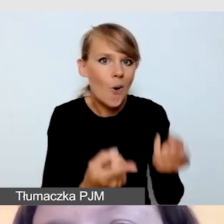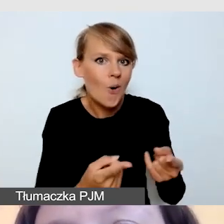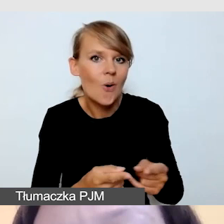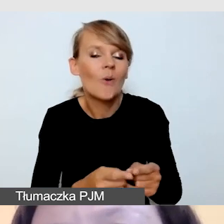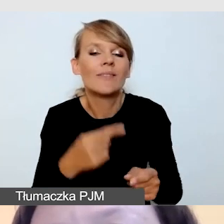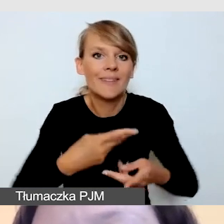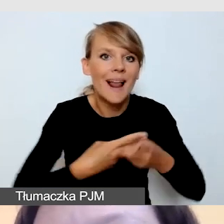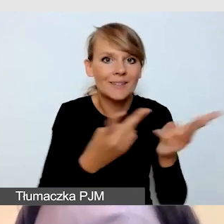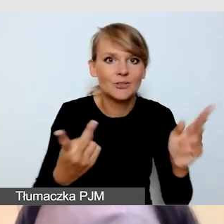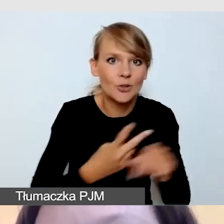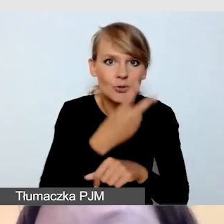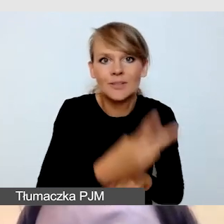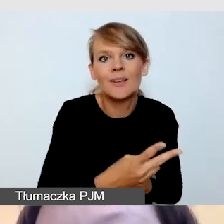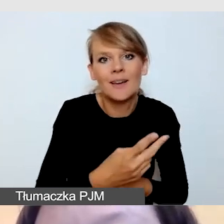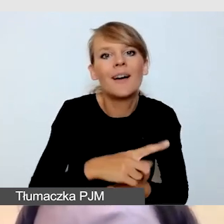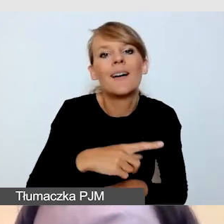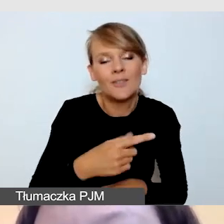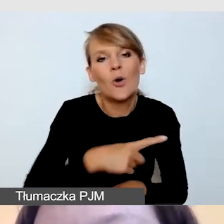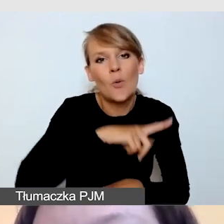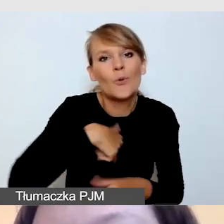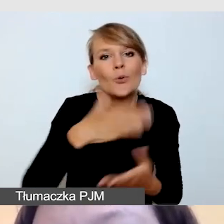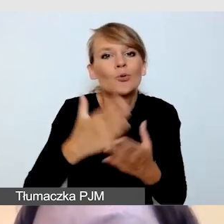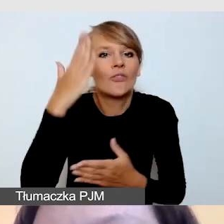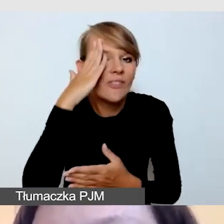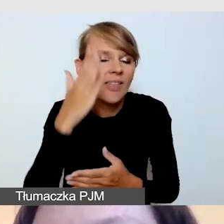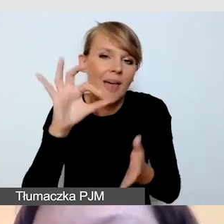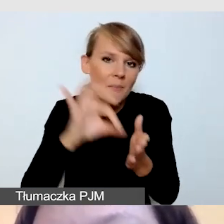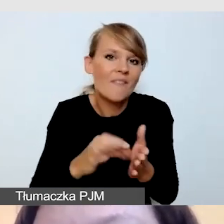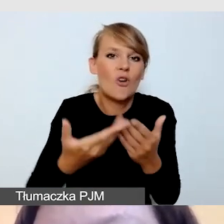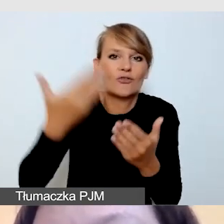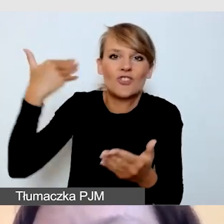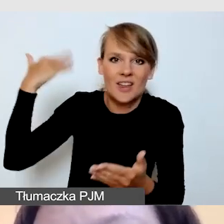nie będzie to pierwsze wydarzenie w ten sposób organizowane.